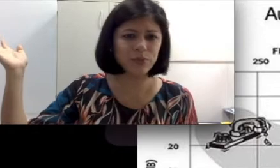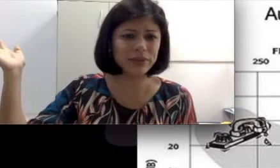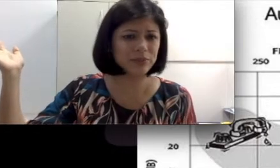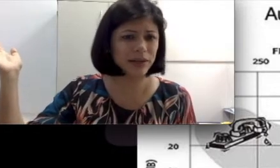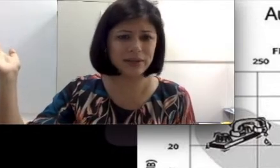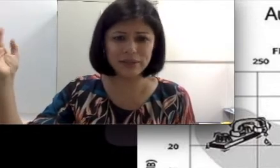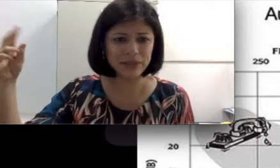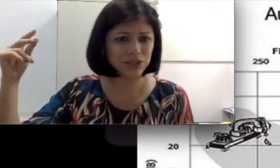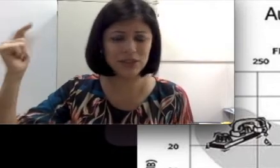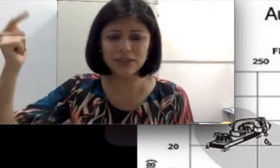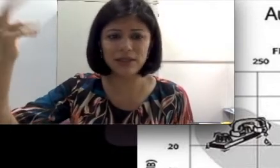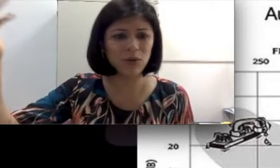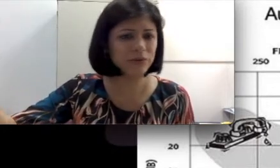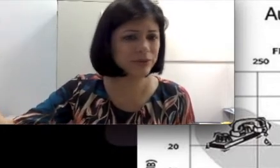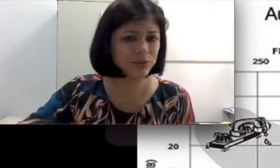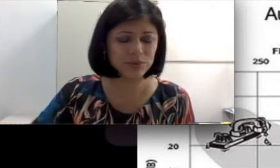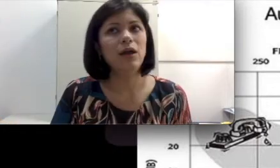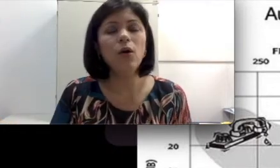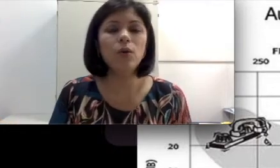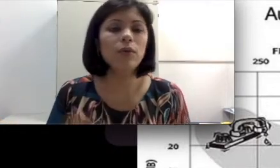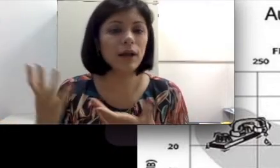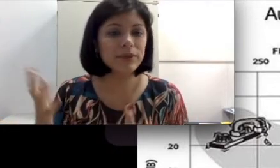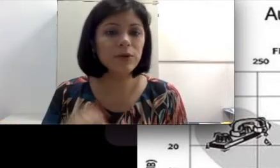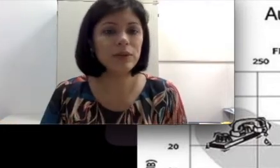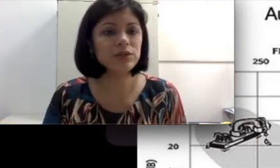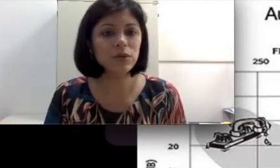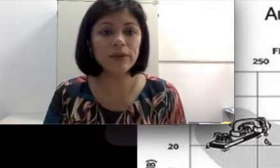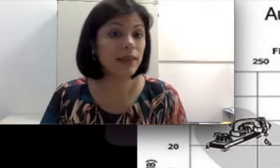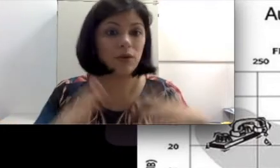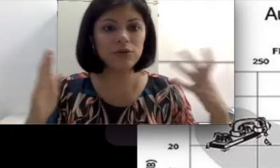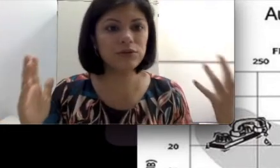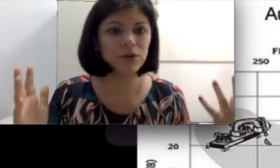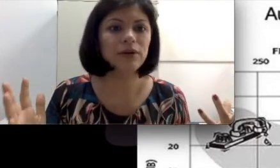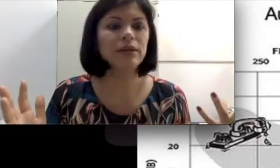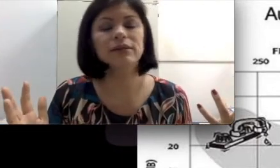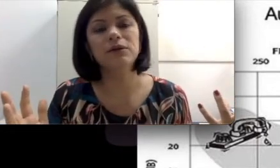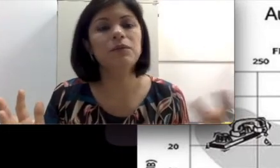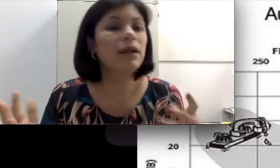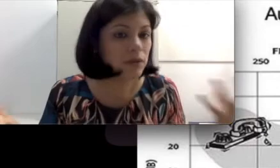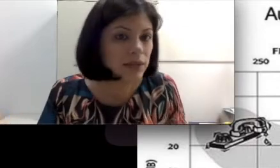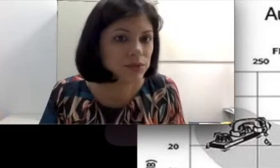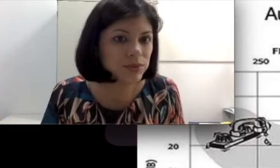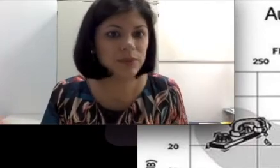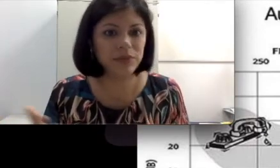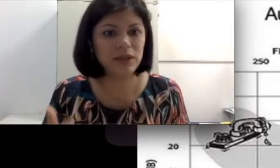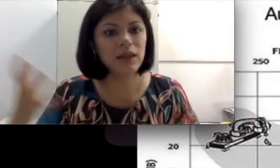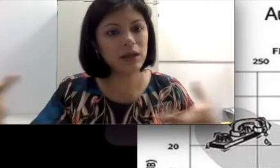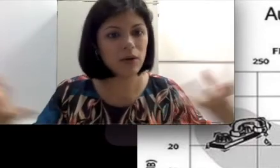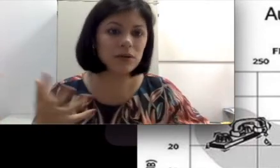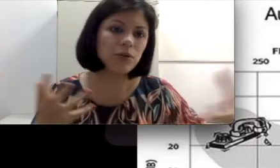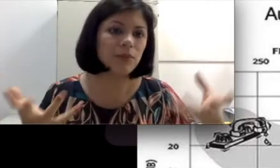ela ouve tudo” Ou “um caminhão passou e ela acordou. Ela não é surda, porque ela